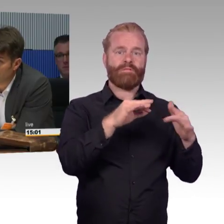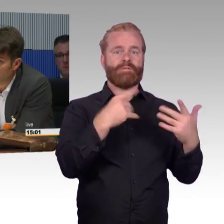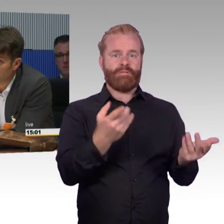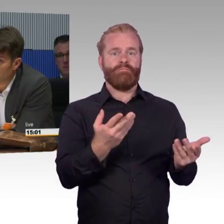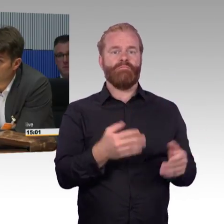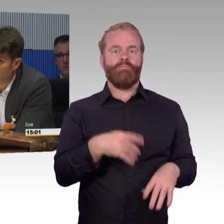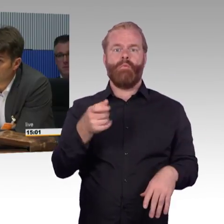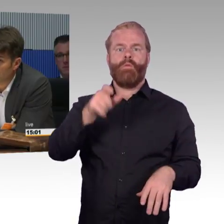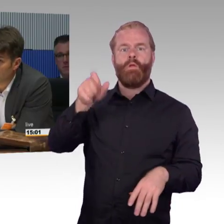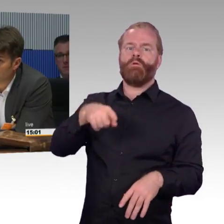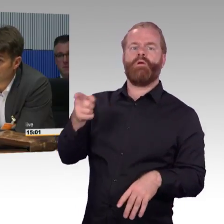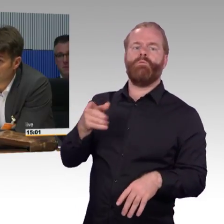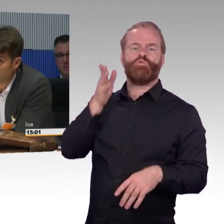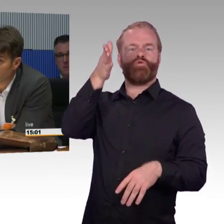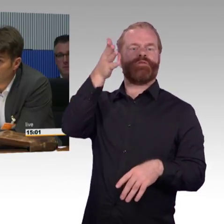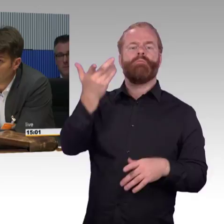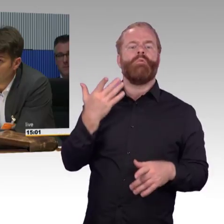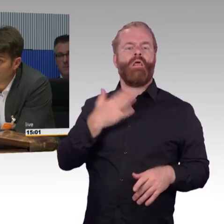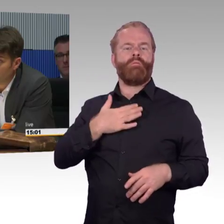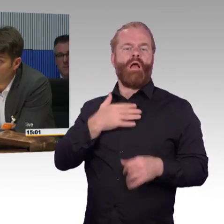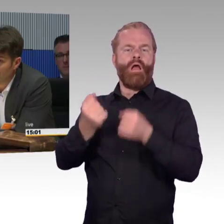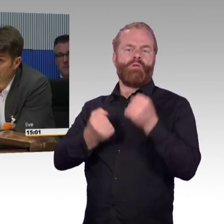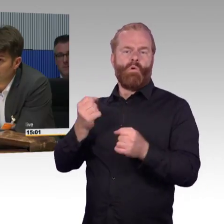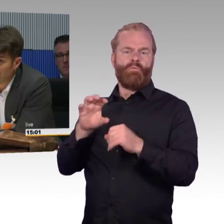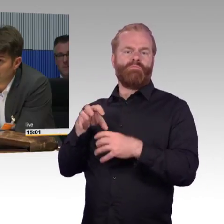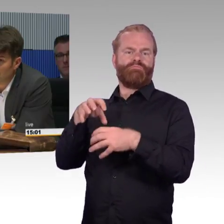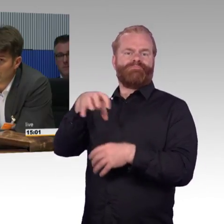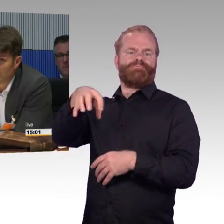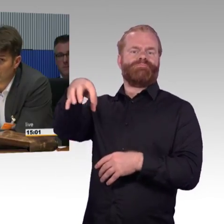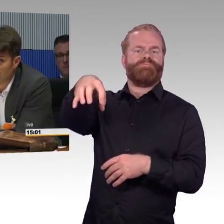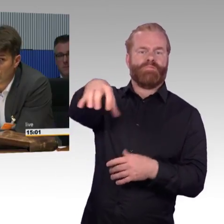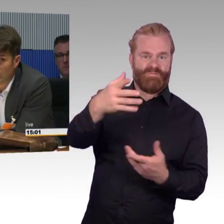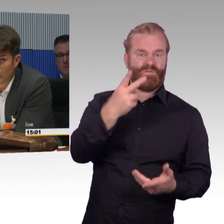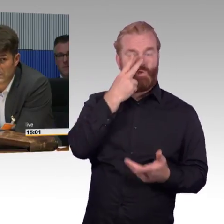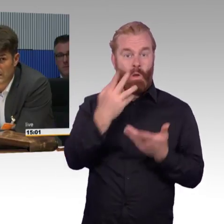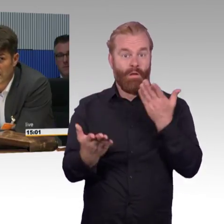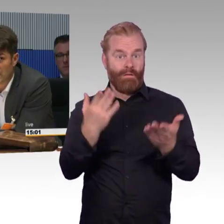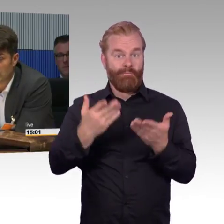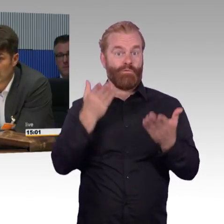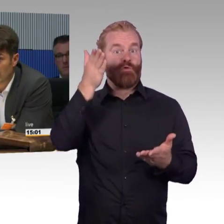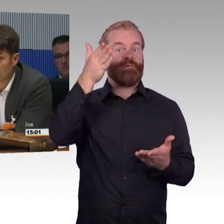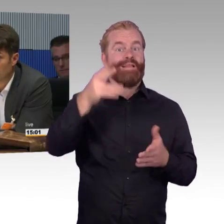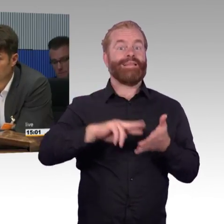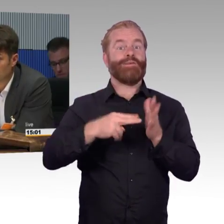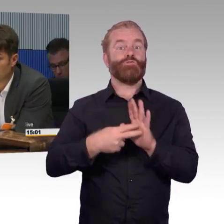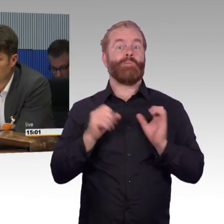und macht das alles was wir hier diskutieren dann noch Sinn. Wäre es nicht besser jetzt schon nachdenken, ob wir uns nicht jetzt schon gedanklich darauf einstellen,